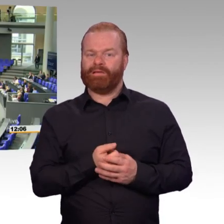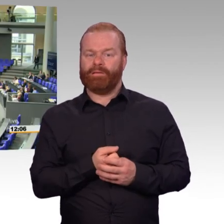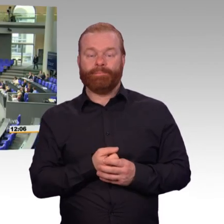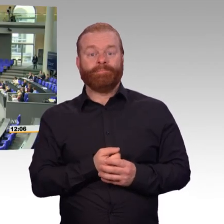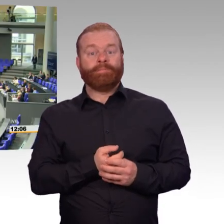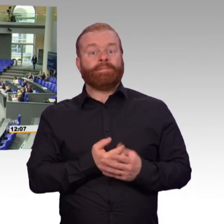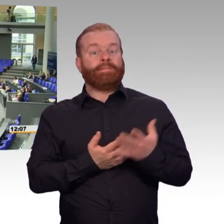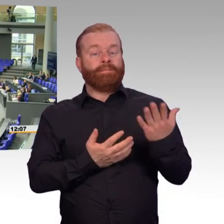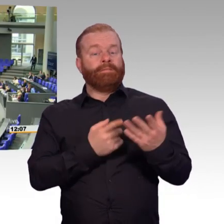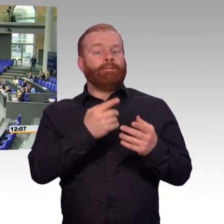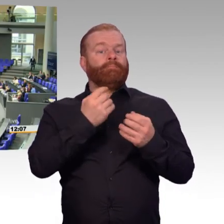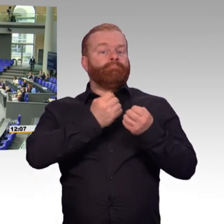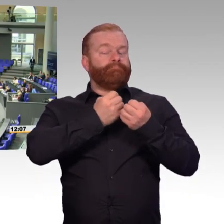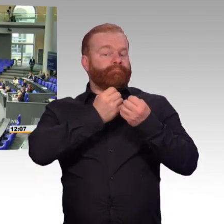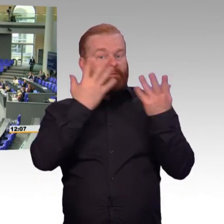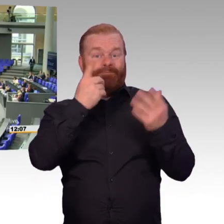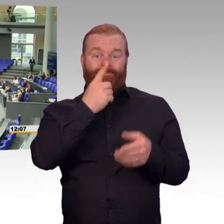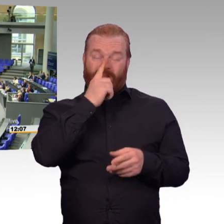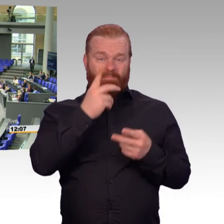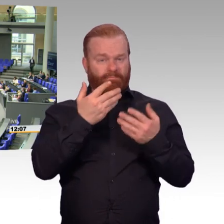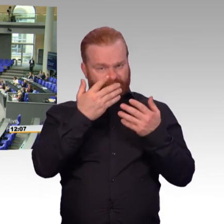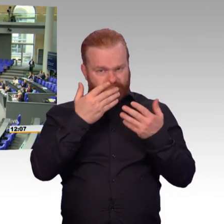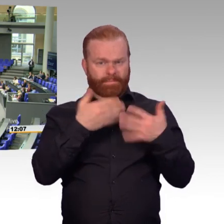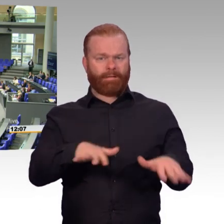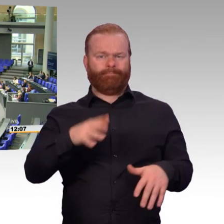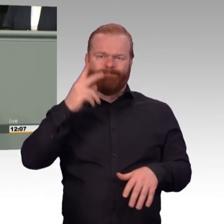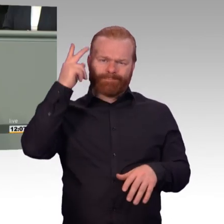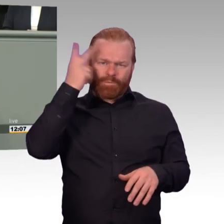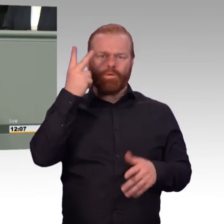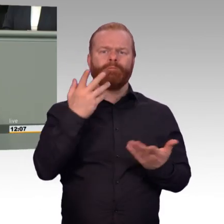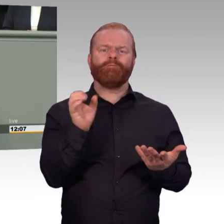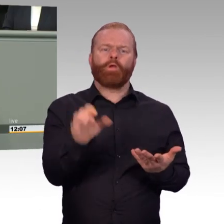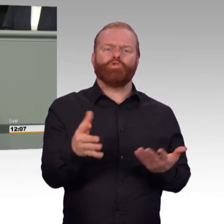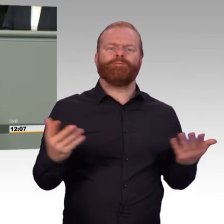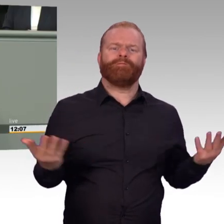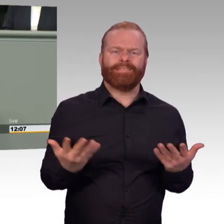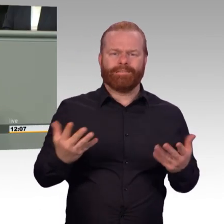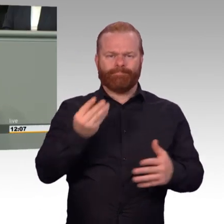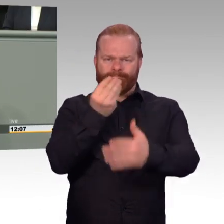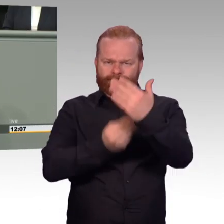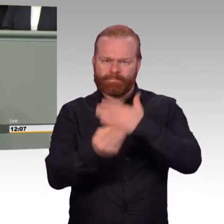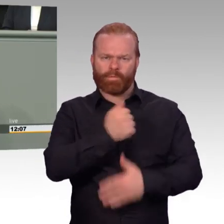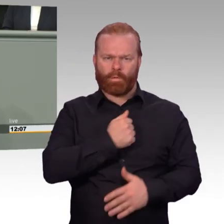Mut ist das, was man sich von vielen Politkern wünscht, aber nur von wenigen bekommt, sagte einmal der Nobelpreisträger Günter Global.